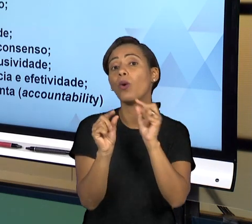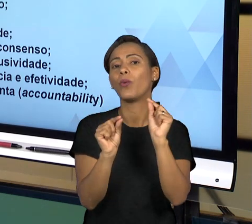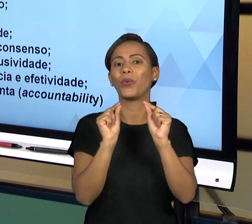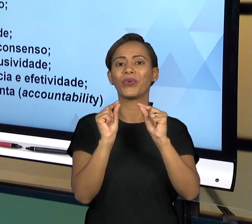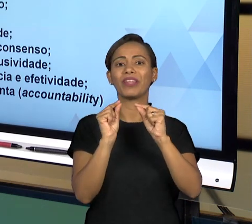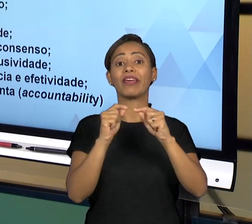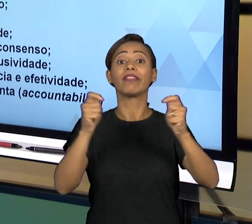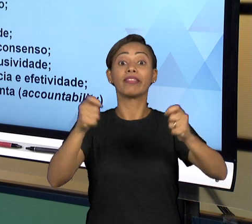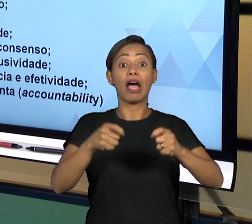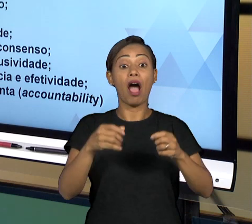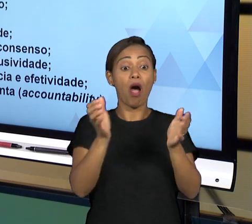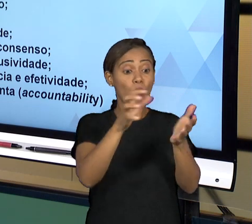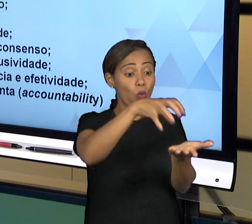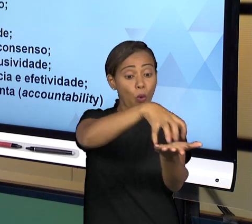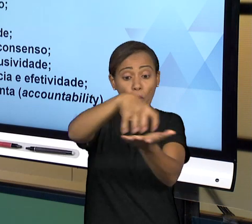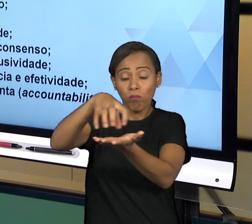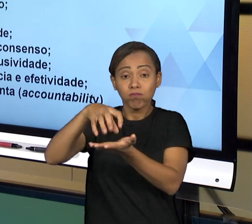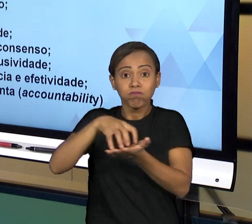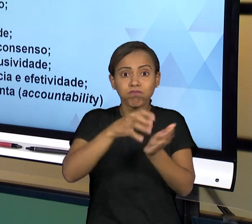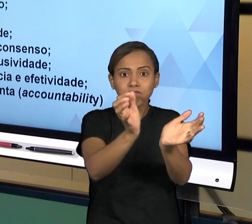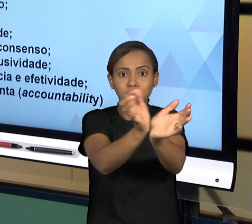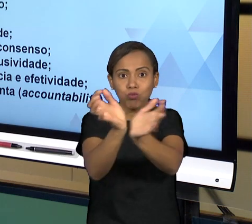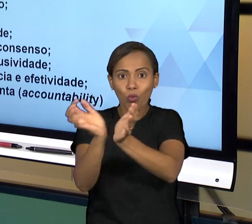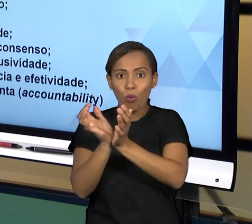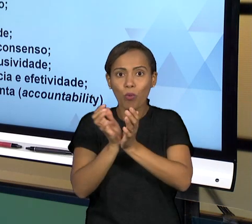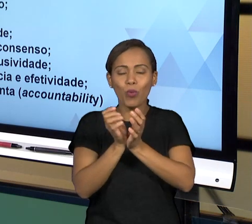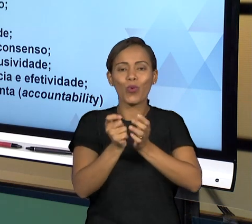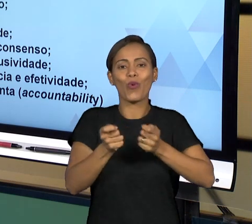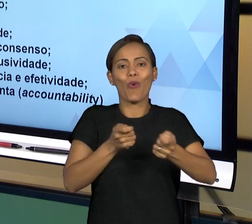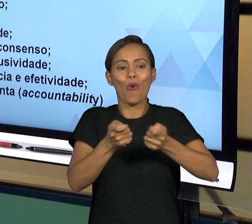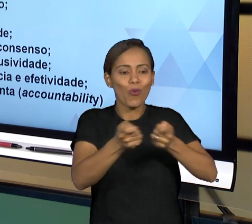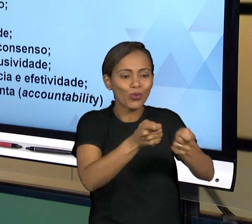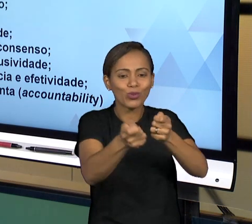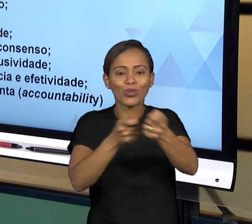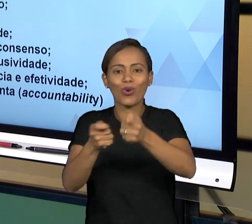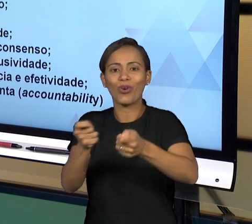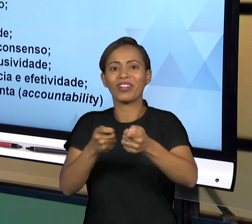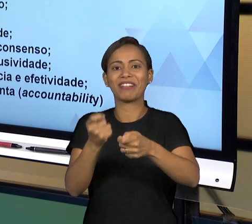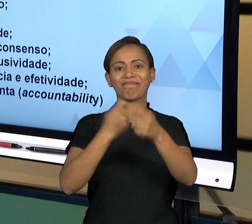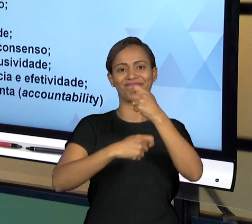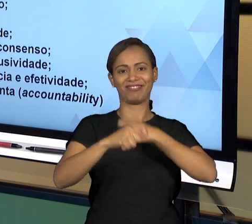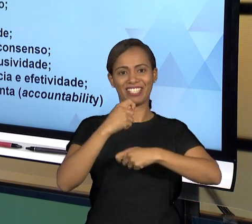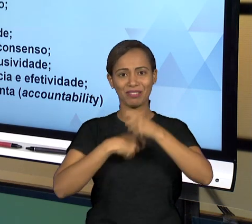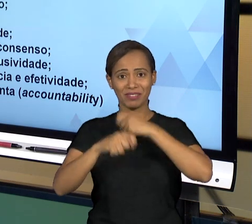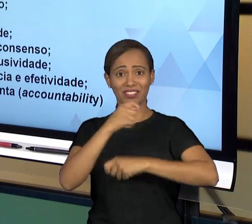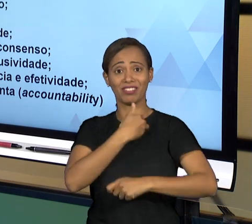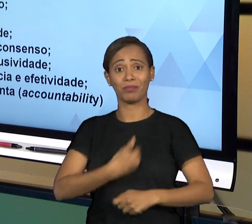ADMINISTRAÇÃO PÚBLICA. A BOA GOVERNANÇA PARA NÓS ESTÁ RELACIONADA COM UMA AUTOGESTÃO DA